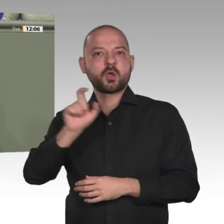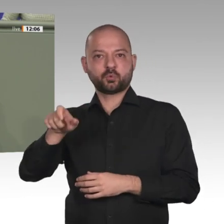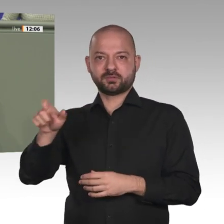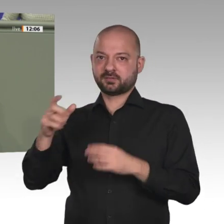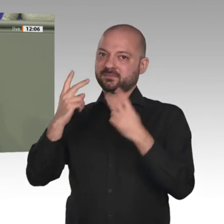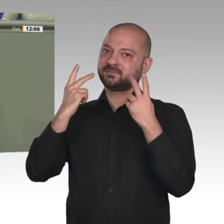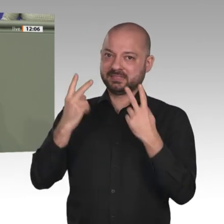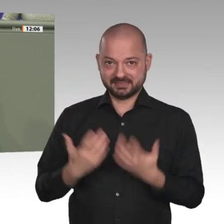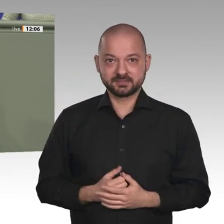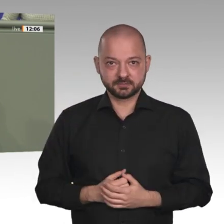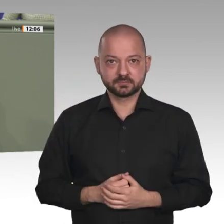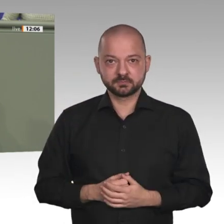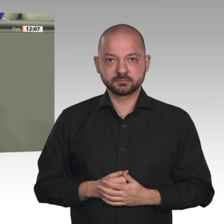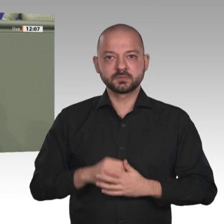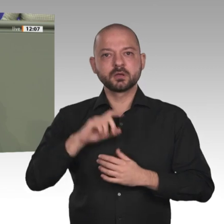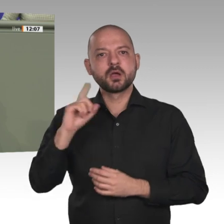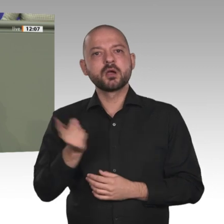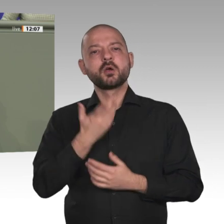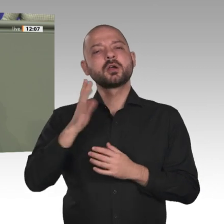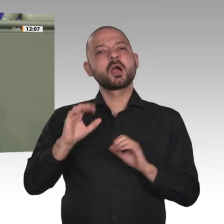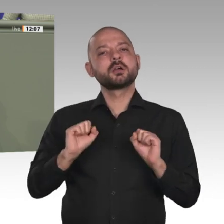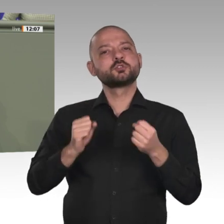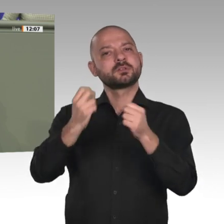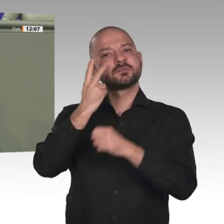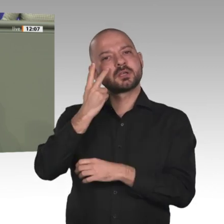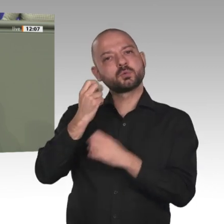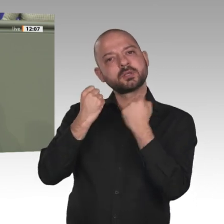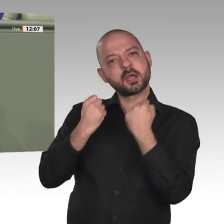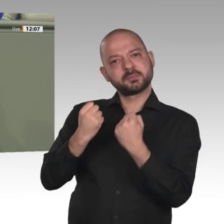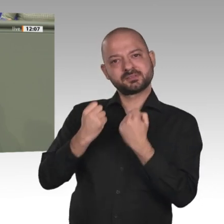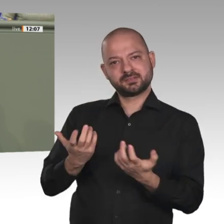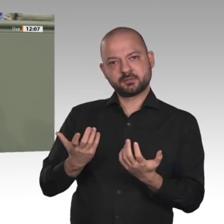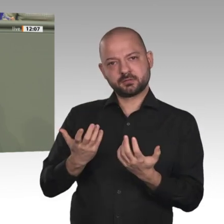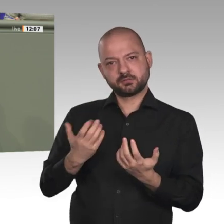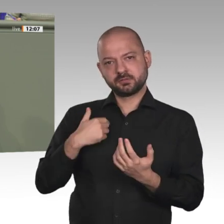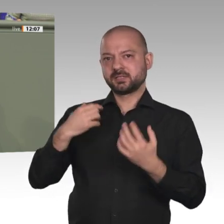fatal, um jeden Preis auf einen möglichst schnellen Abzug der Blauhelme zu setzen.